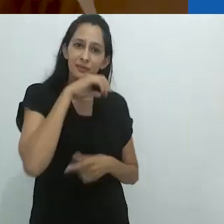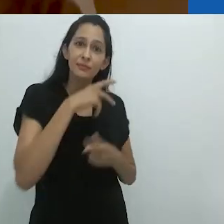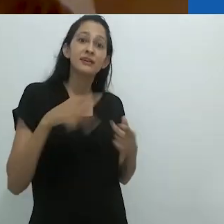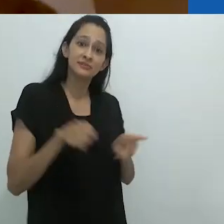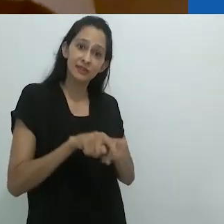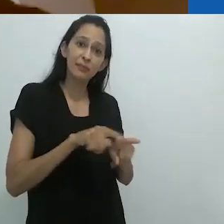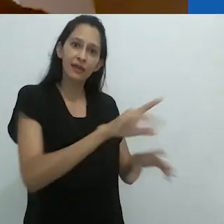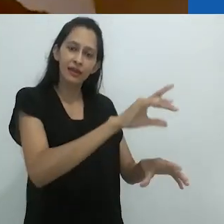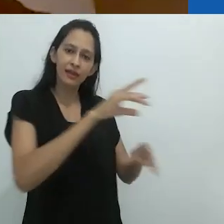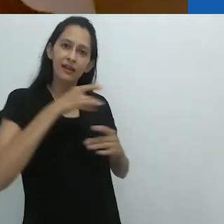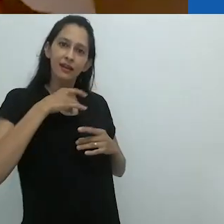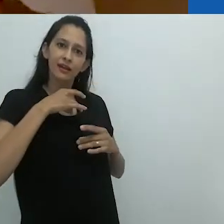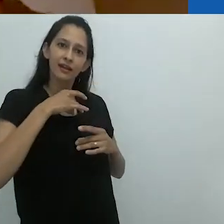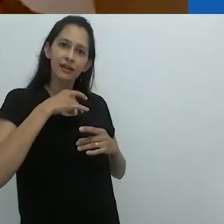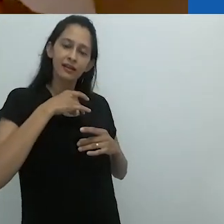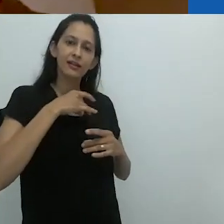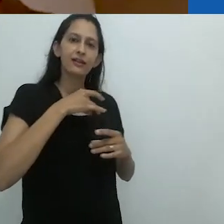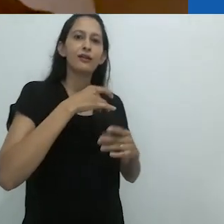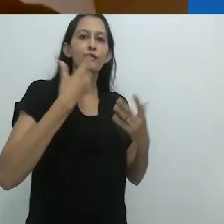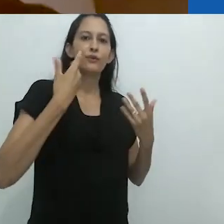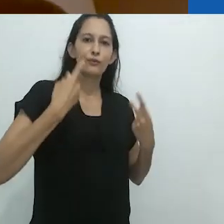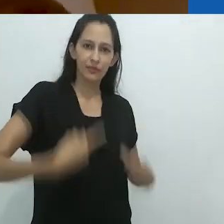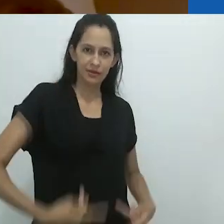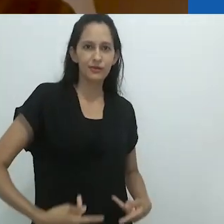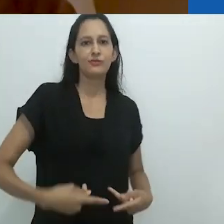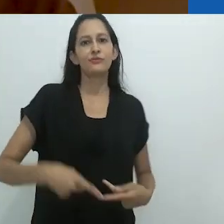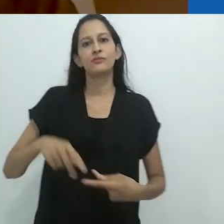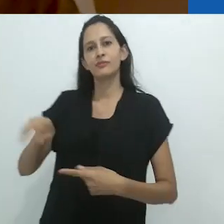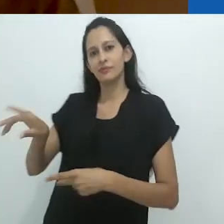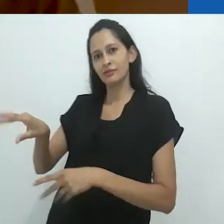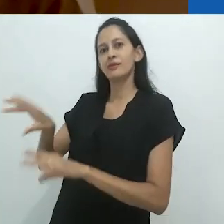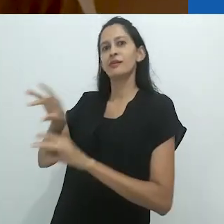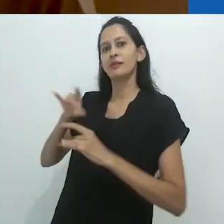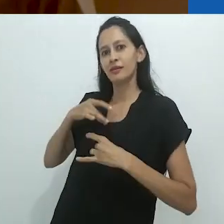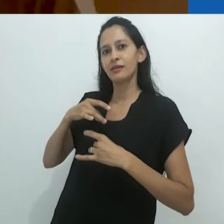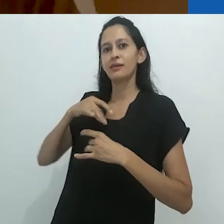com os animais fazendo sua parte também.